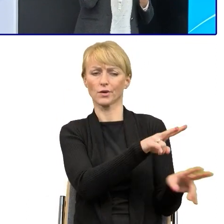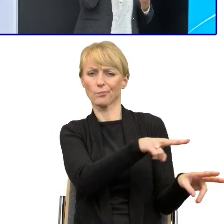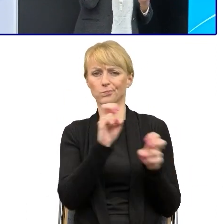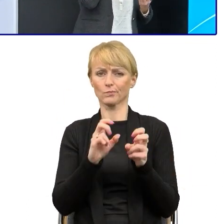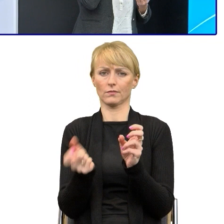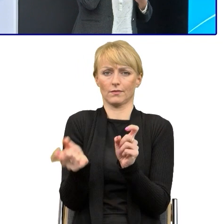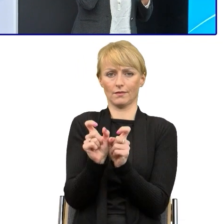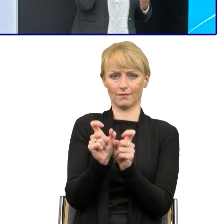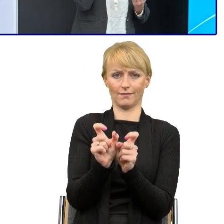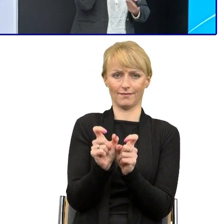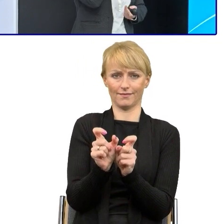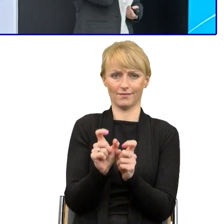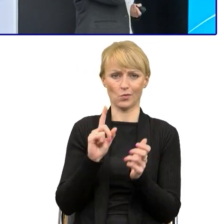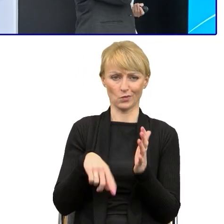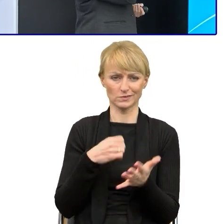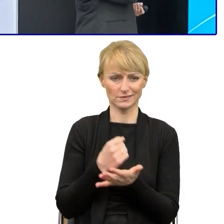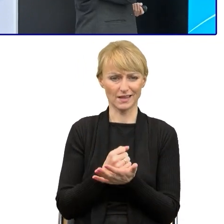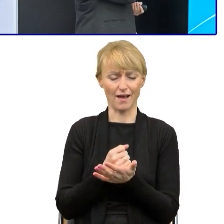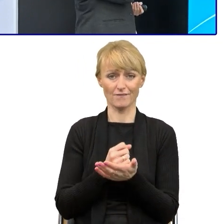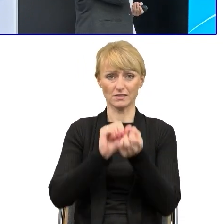Więc ta niechęć, ten lęk przed tą zmianą jest dość duży.